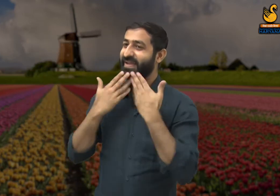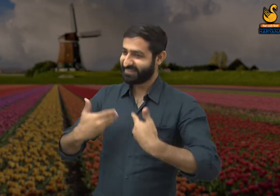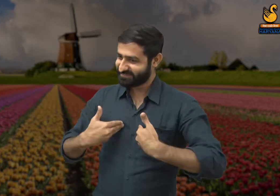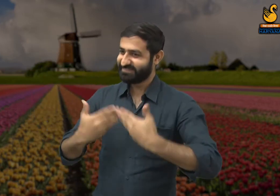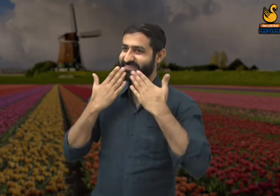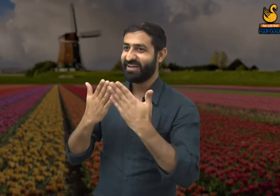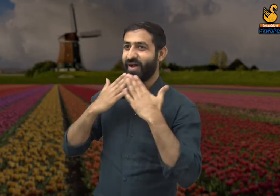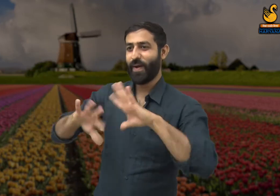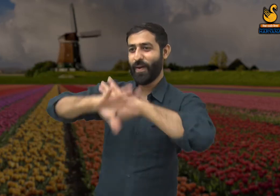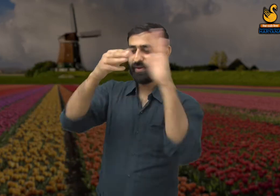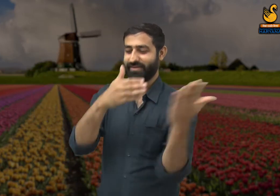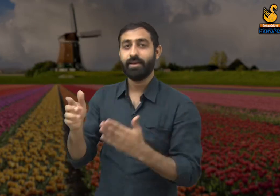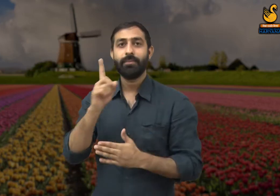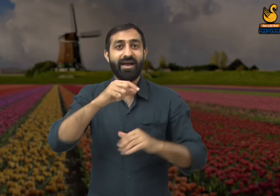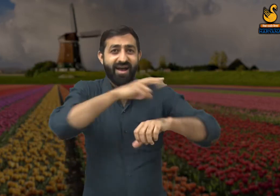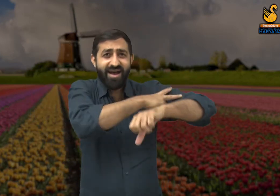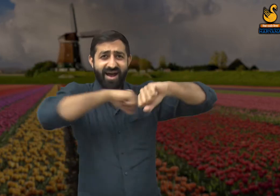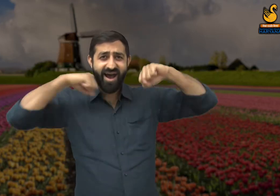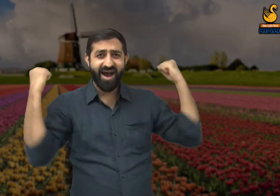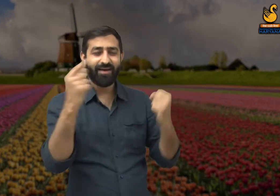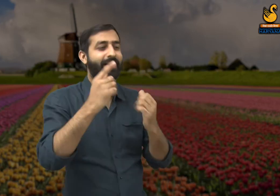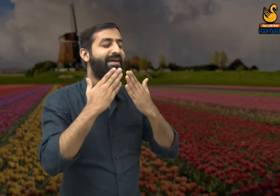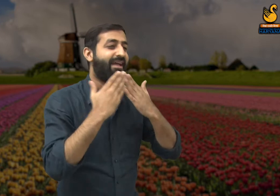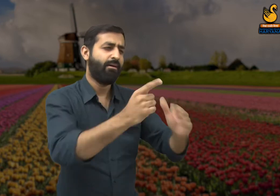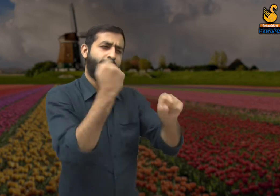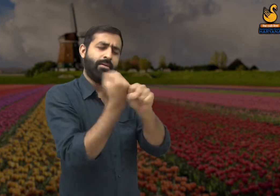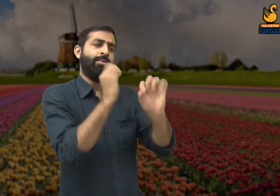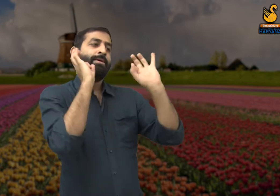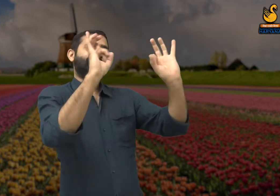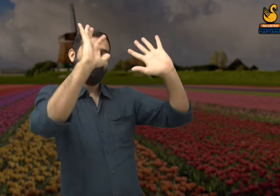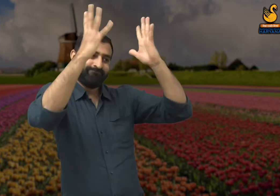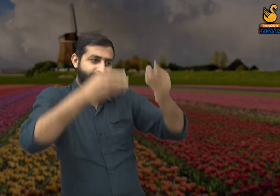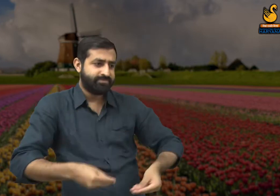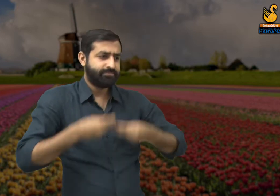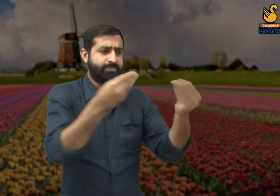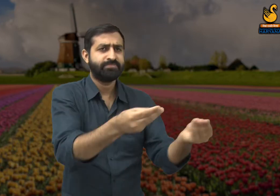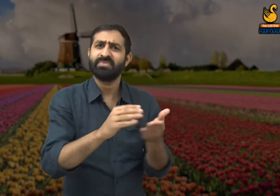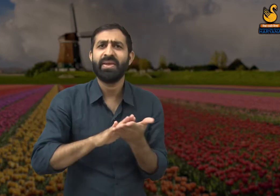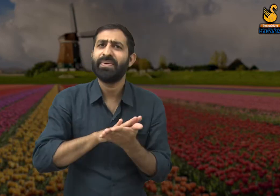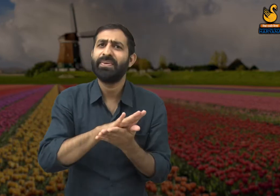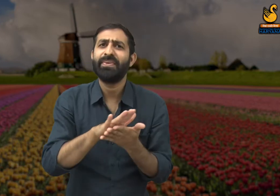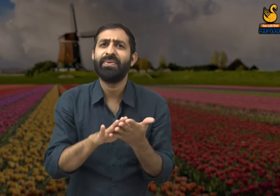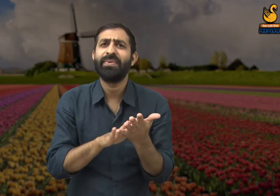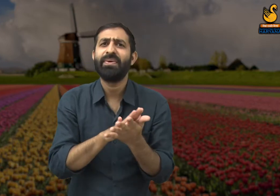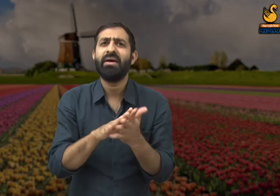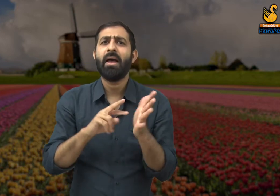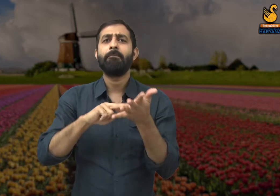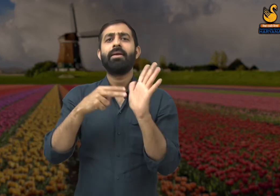परन्तु कार्यक्रम की सफलता की लिए कुछ बड़े लोगों को ही प्रशंसा मिलती है. और जिन लोगों ने मेहनत की है उन्हें सराहा भी नहीं जाता.